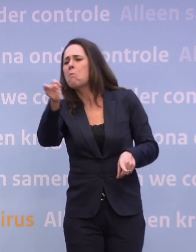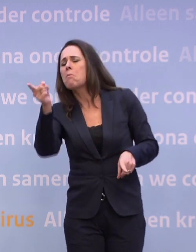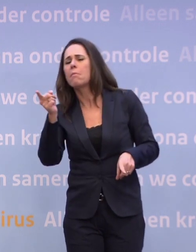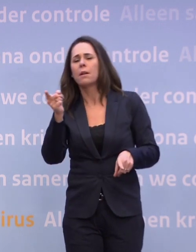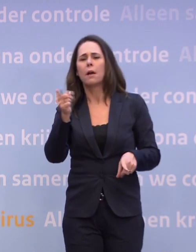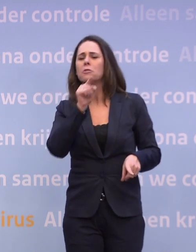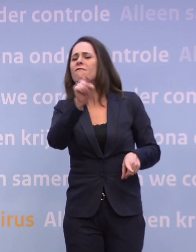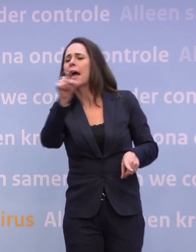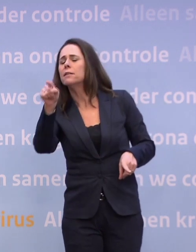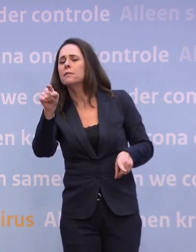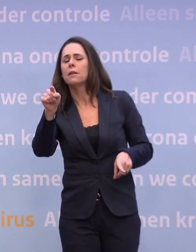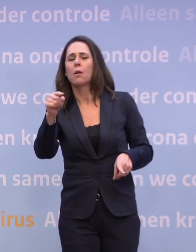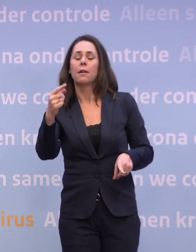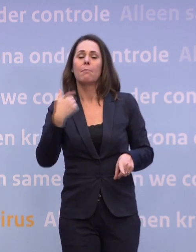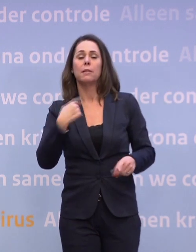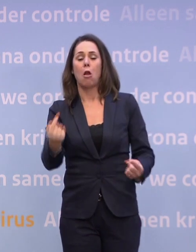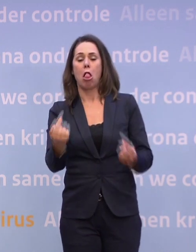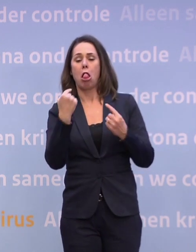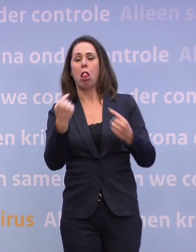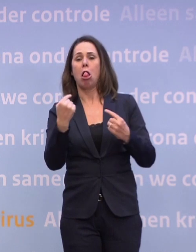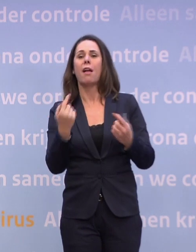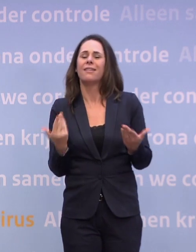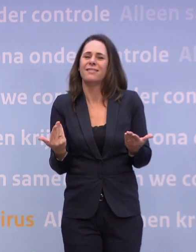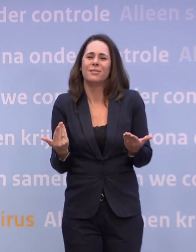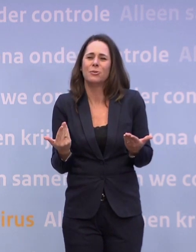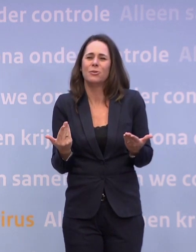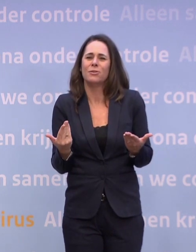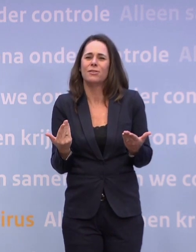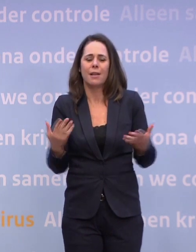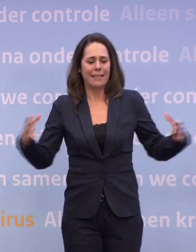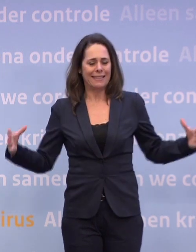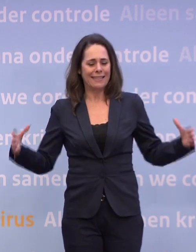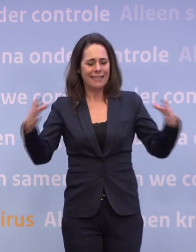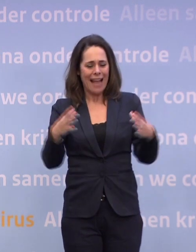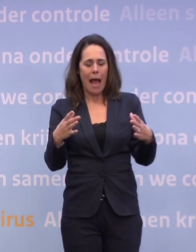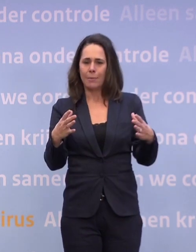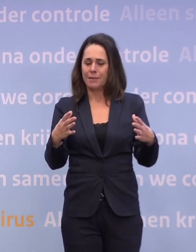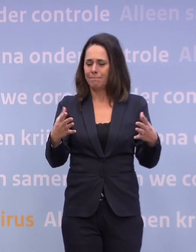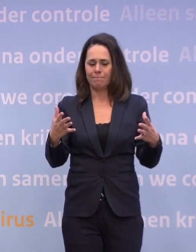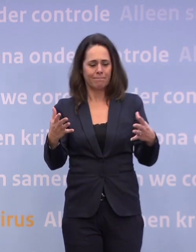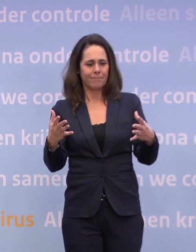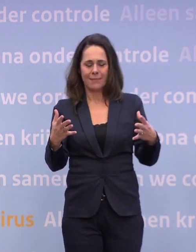...en drie vingers naar mezelf. Dus collectief zie je dat het ons niet lukt... ...om die daling die we hadden ingezet, door te zetten...